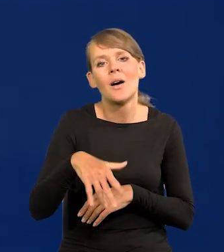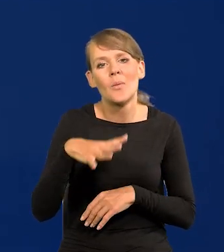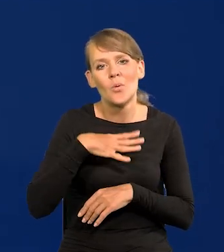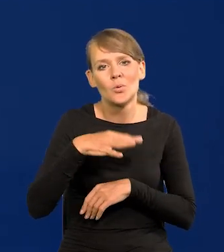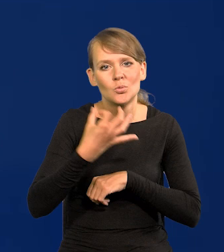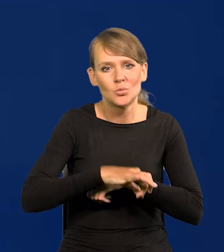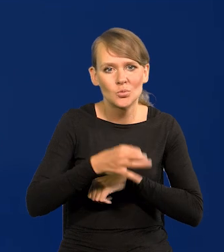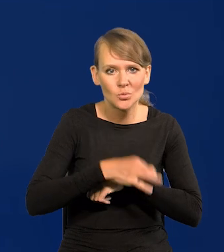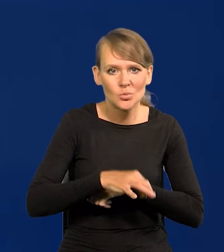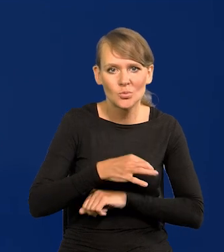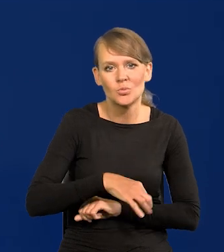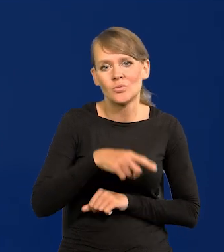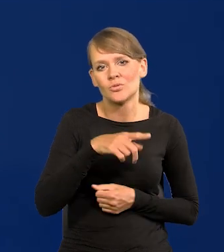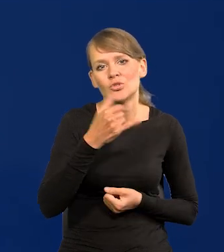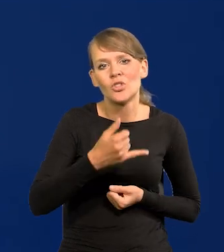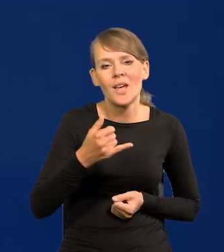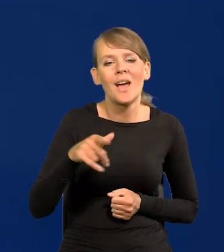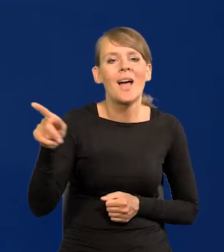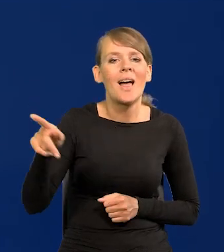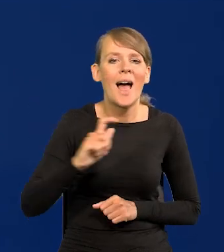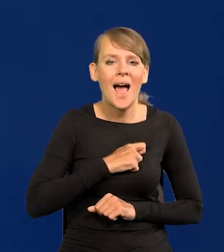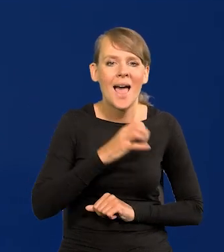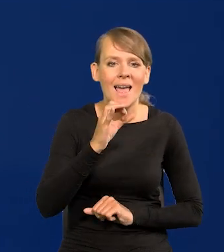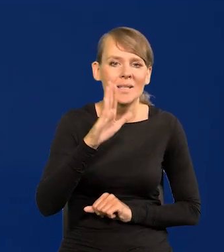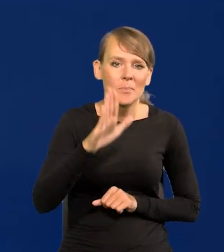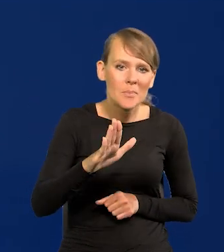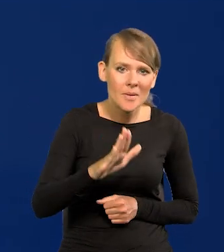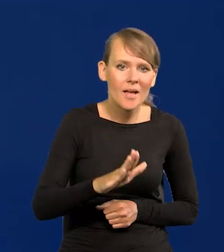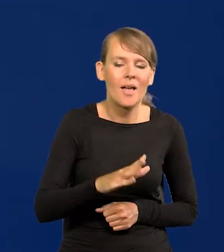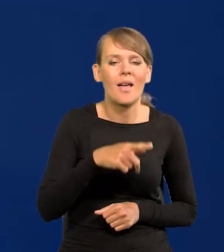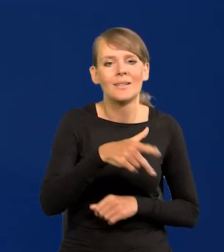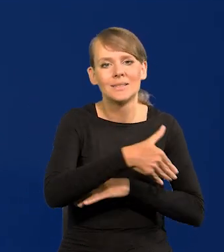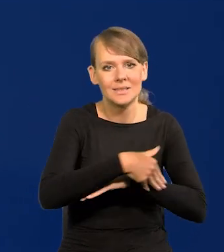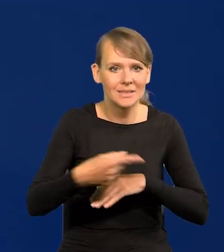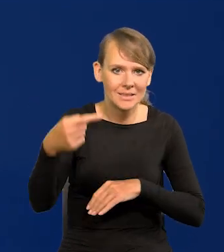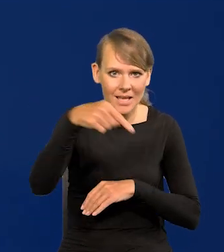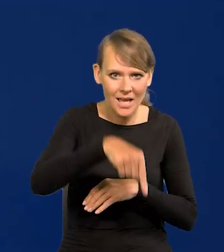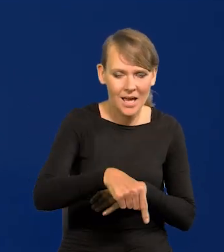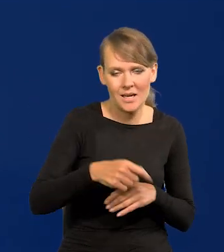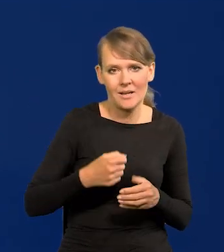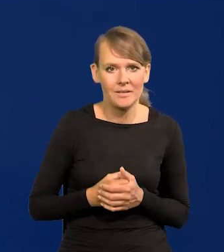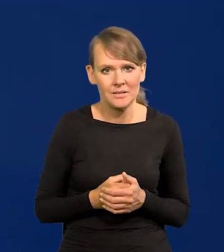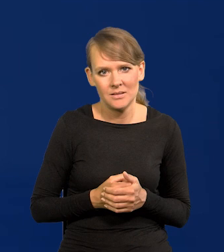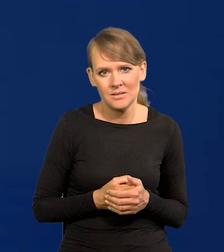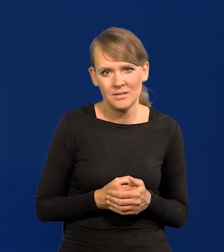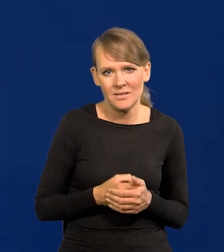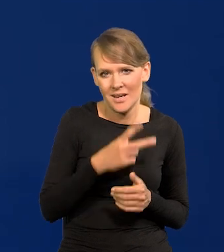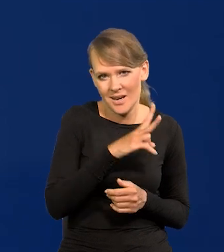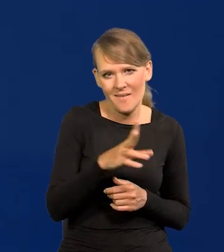dzieci agentów SB na placówkach zagranicznych, w centralach handlu zagranicznego itd. Ale to każdy wiedział.